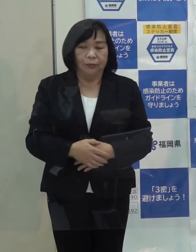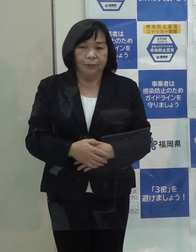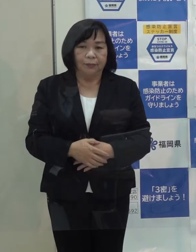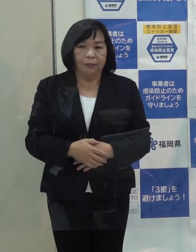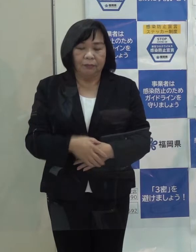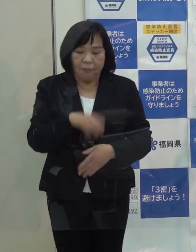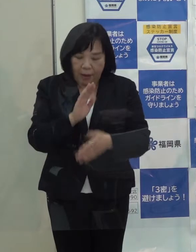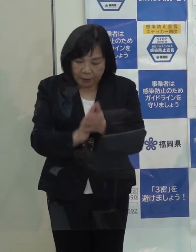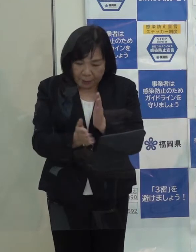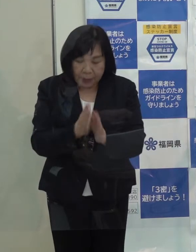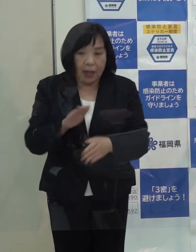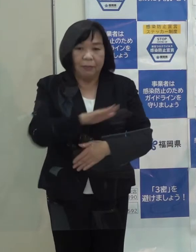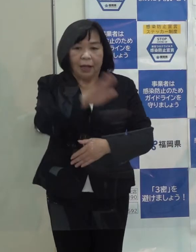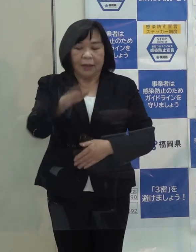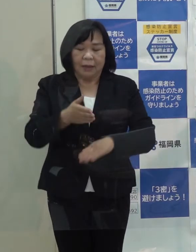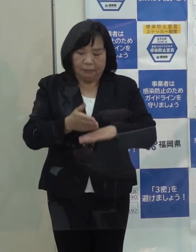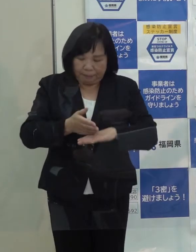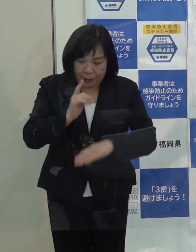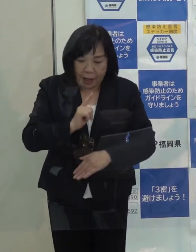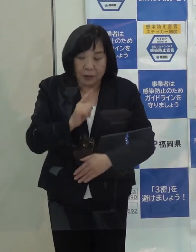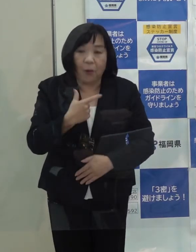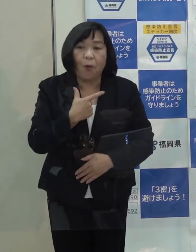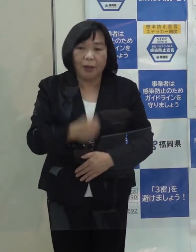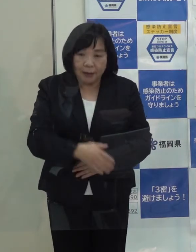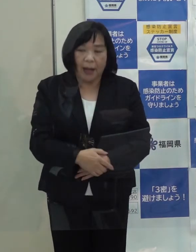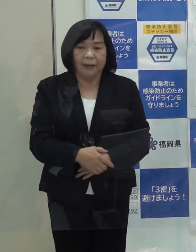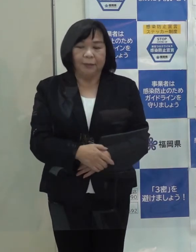改めて皆さんに感謝を申し上げます